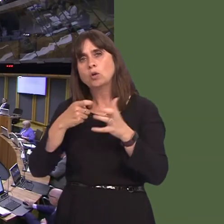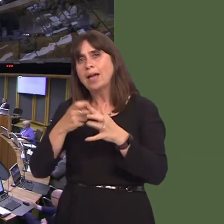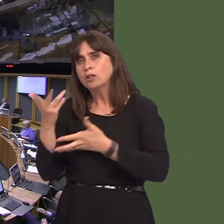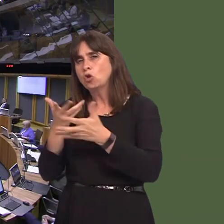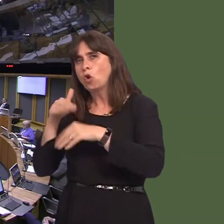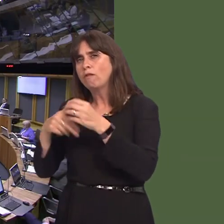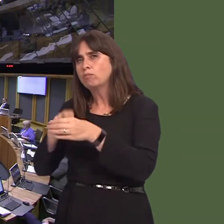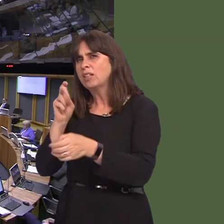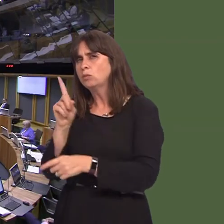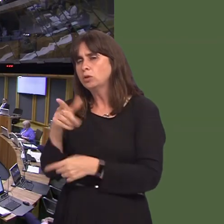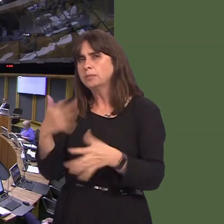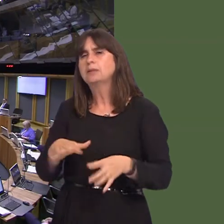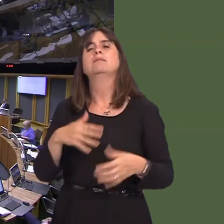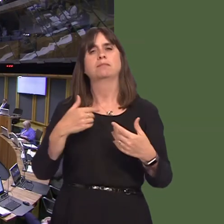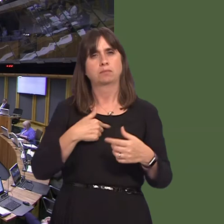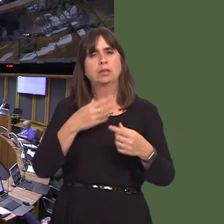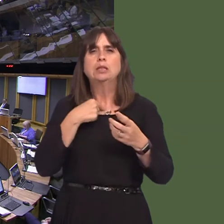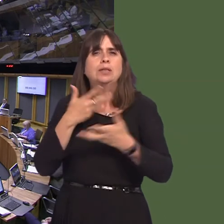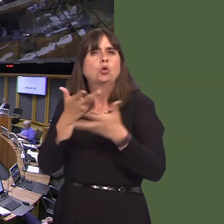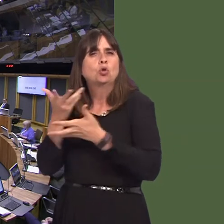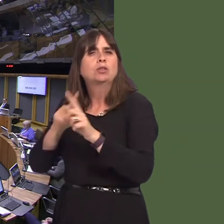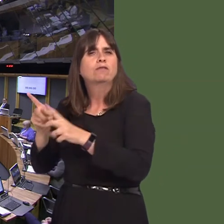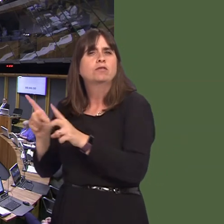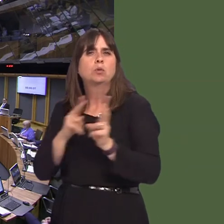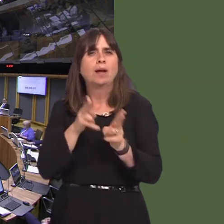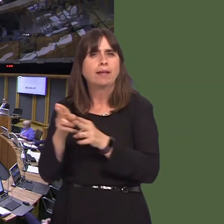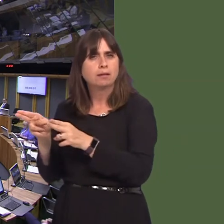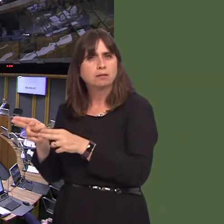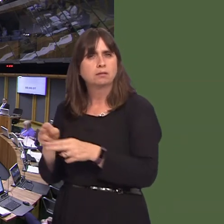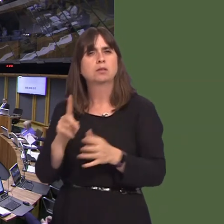Carwyn Jones AM: Yes. We continue to use a range of channels for discussion, notably